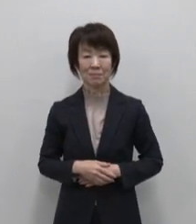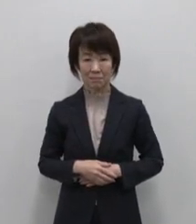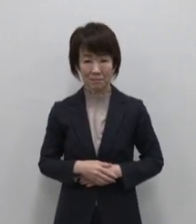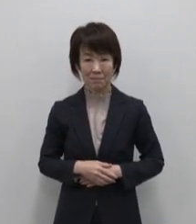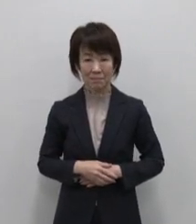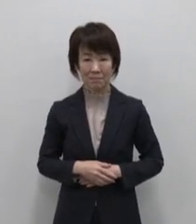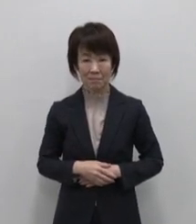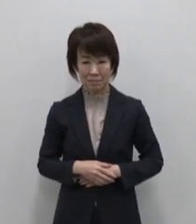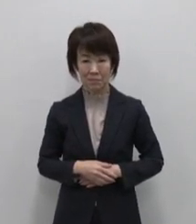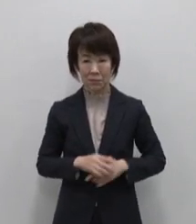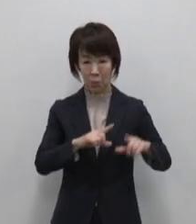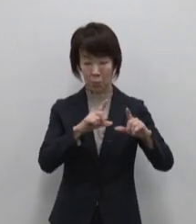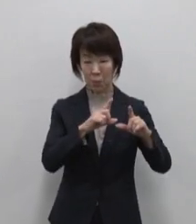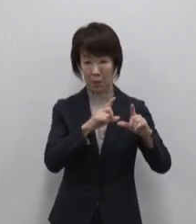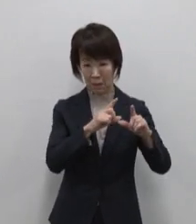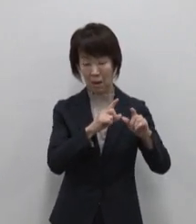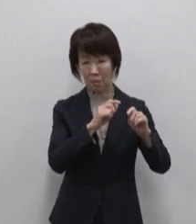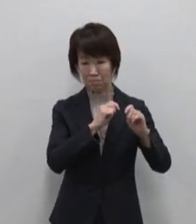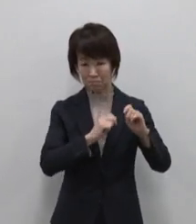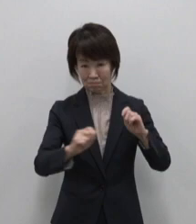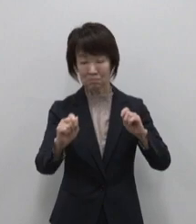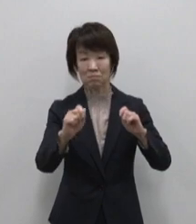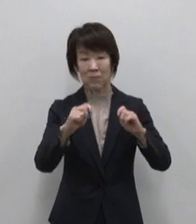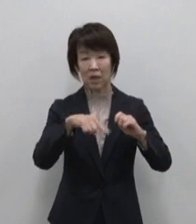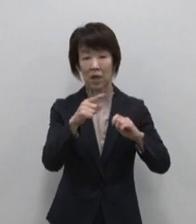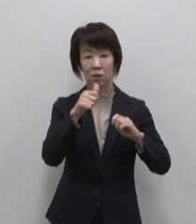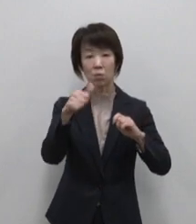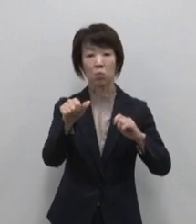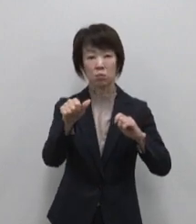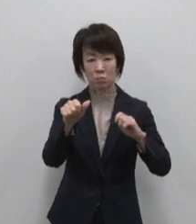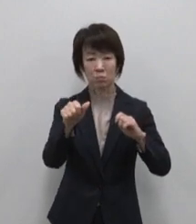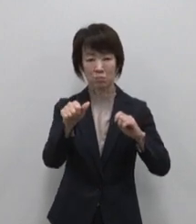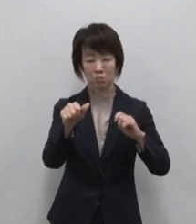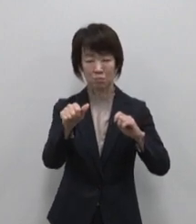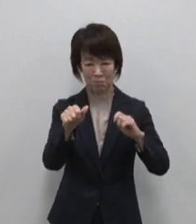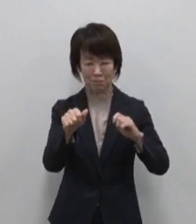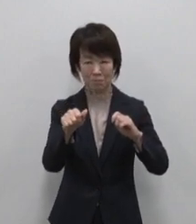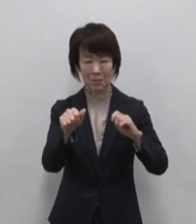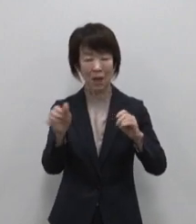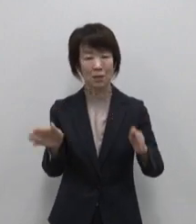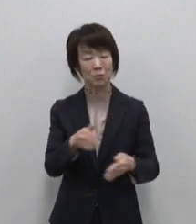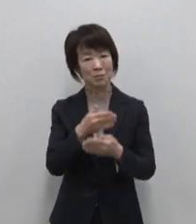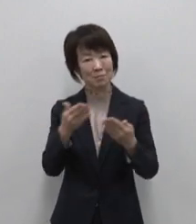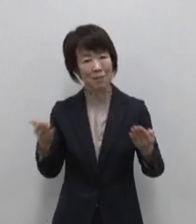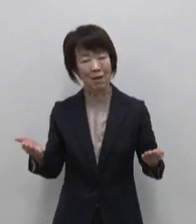都心から105分というちょうどいい距離 ゆったりと流れる島時間が